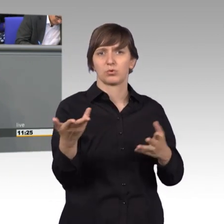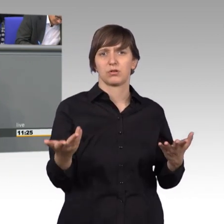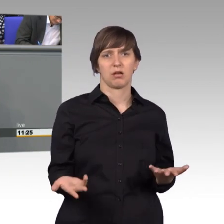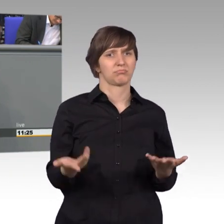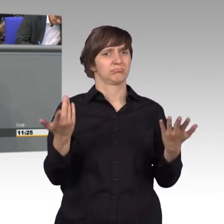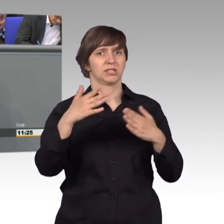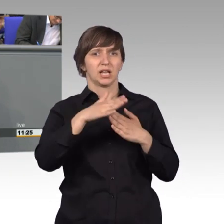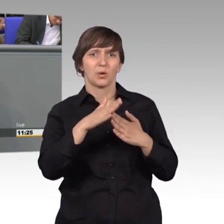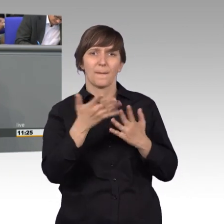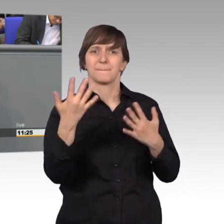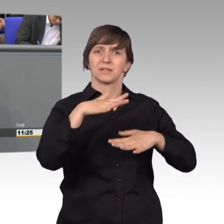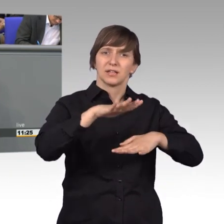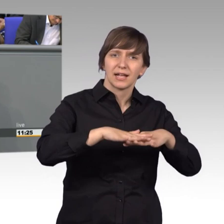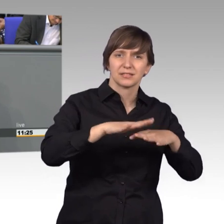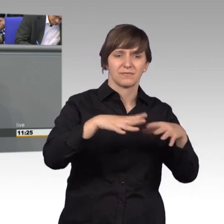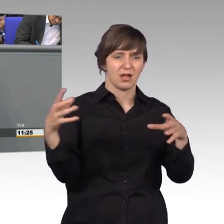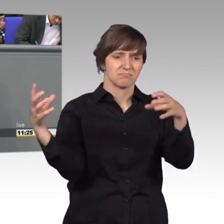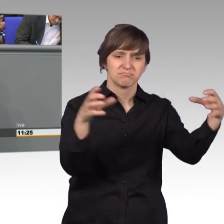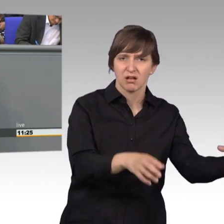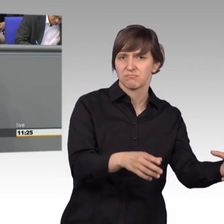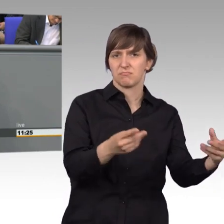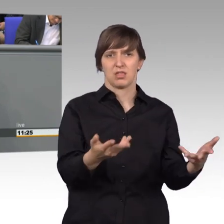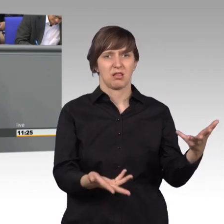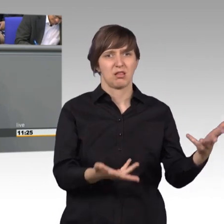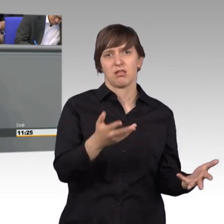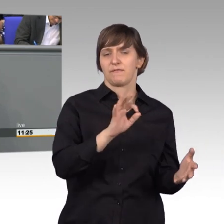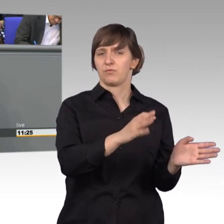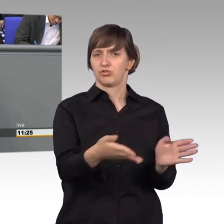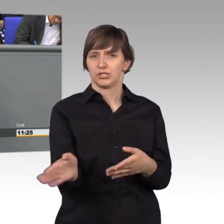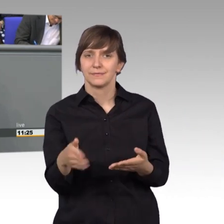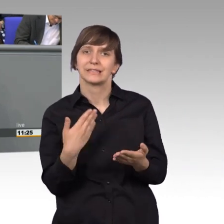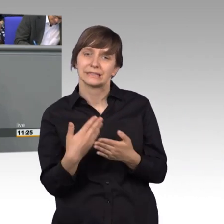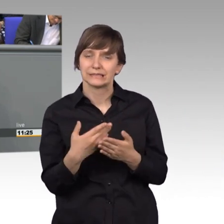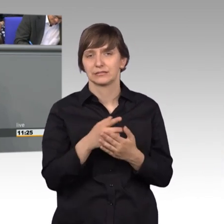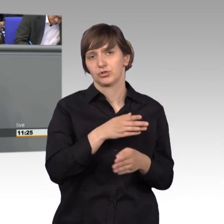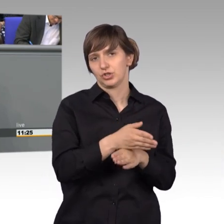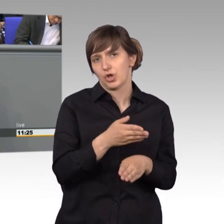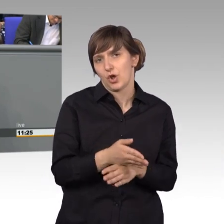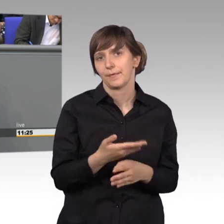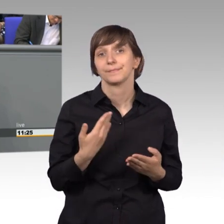in die Nebenstraße gebracht wird. Das sind wichtige Arbeiten, die, wie gesagt, im Klein-Klein stattfinden,